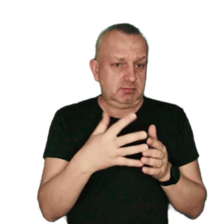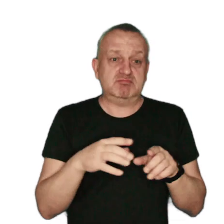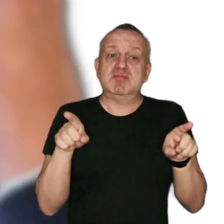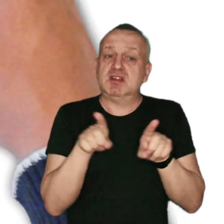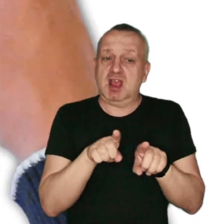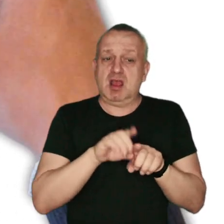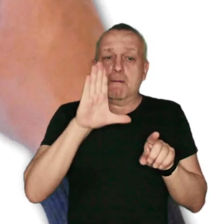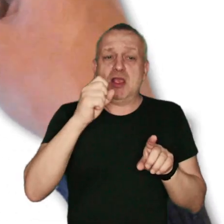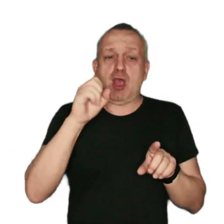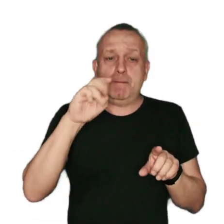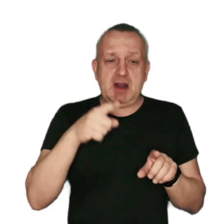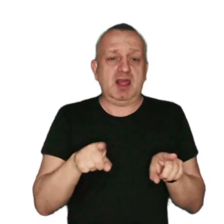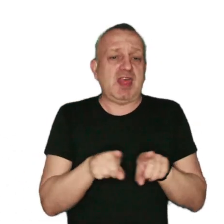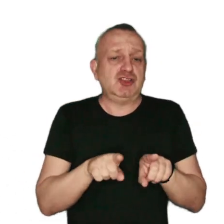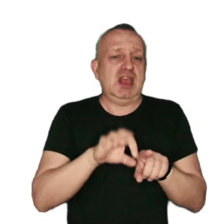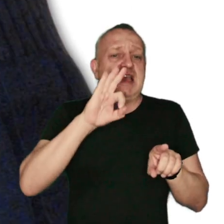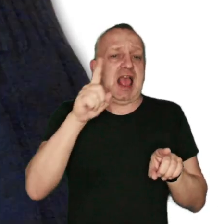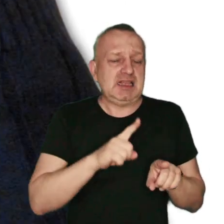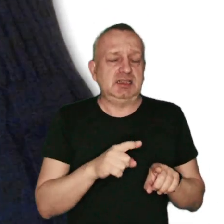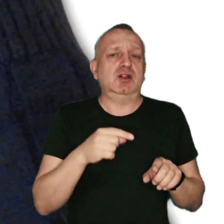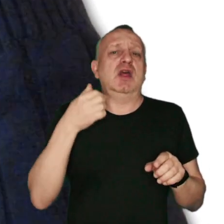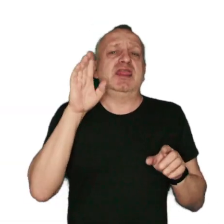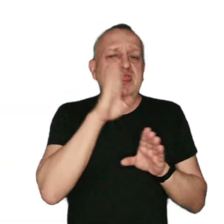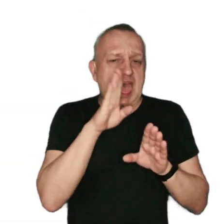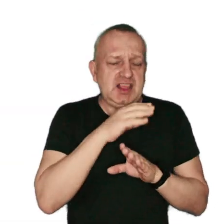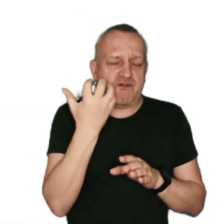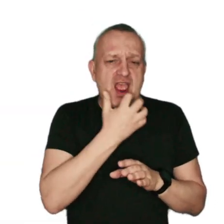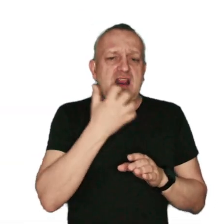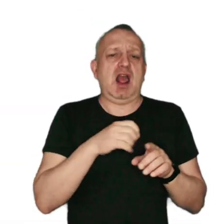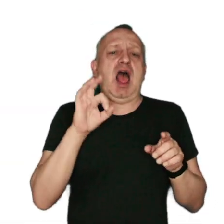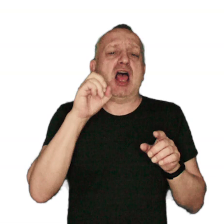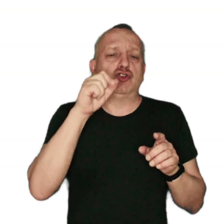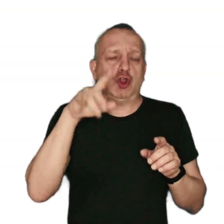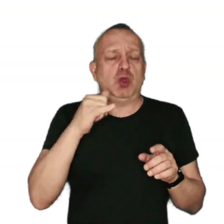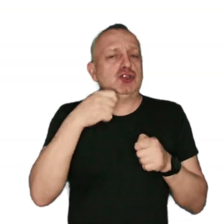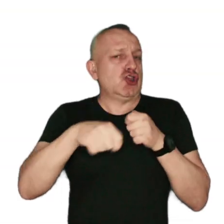oraz benzo(a)piren, a także gazy – tlenki: węgla, azotu i siarki.